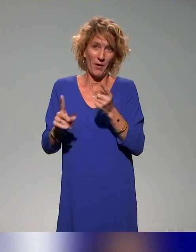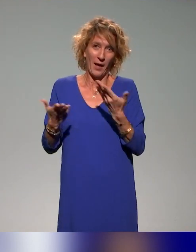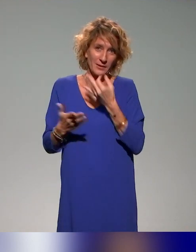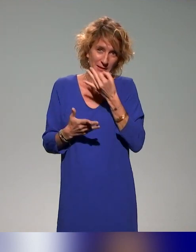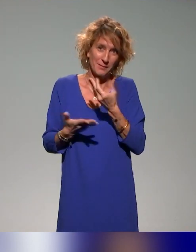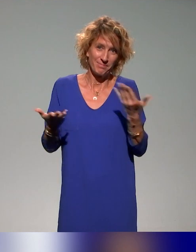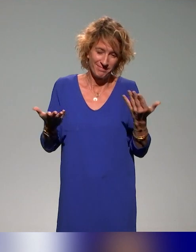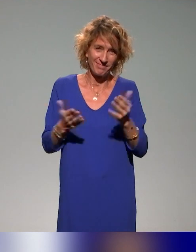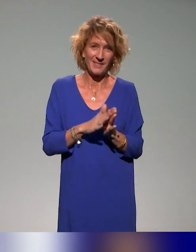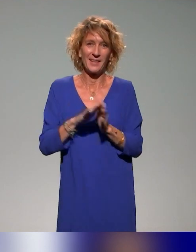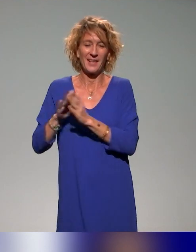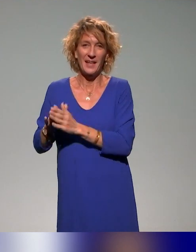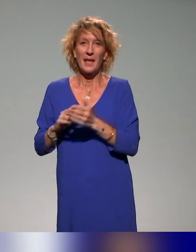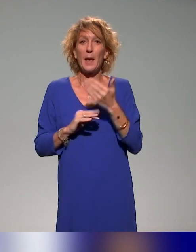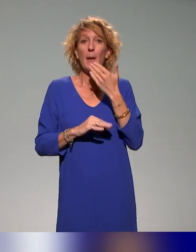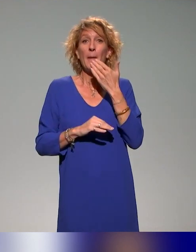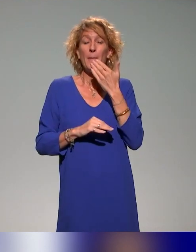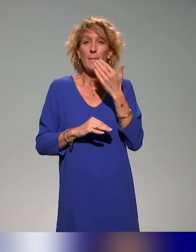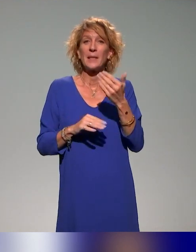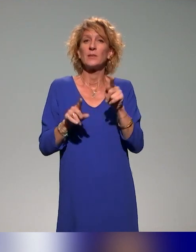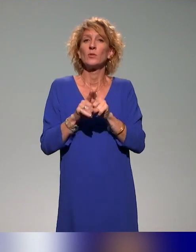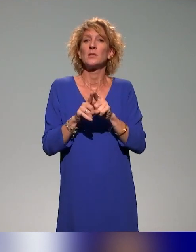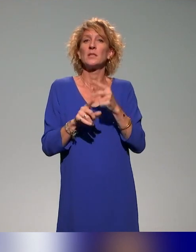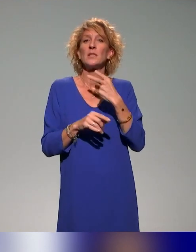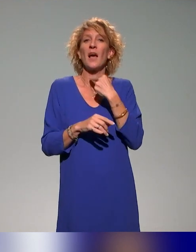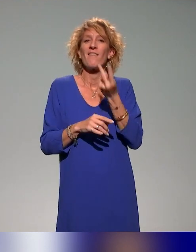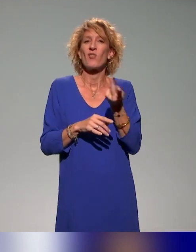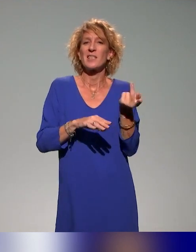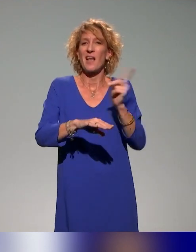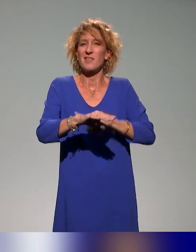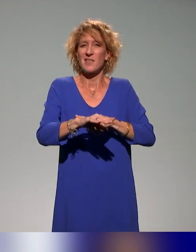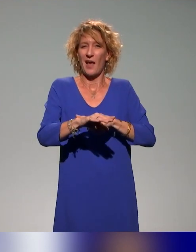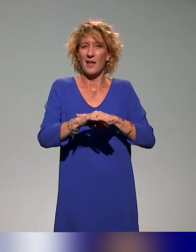Merci à Voxa Direct qui a fait la vélotypie de ces quatre heures-là.